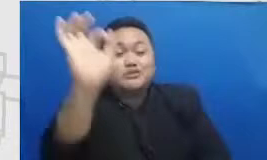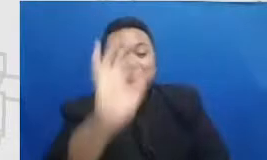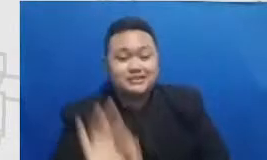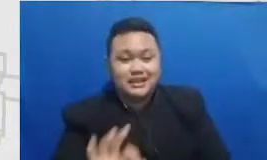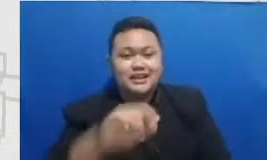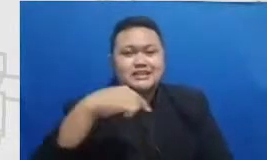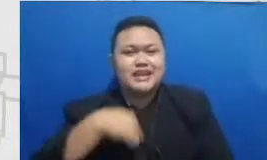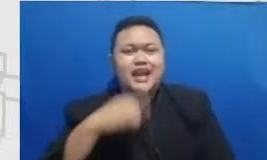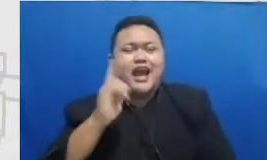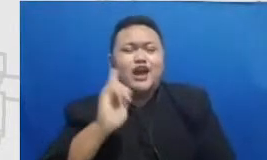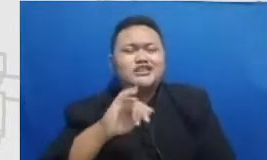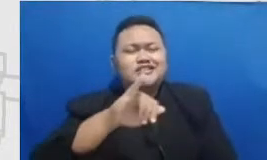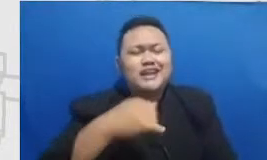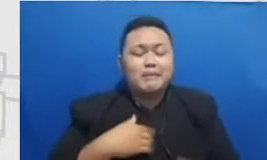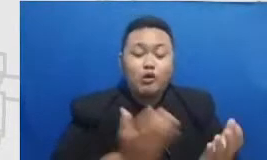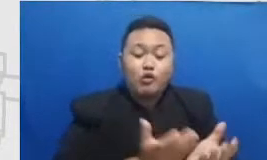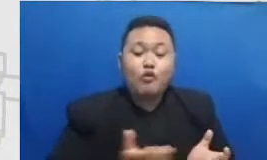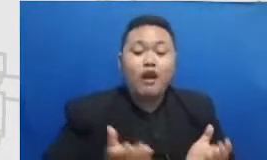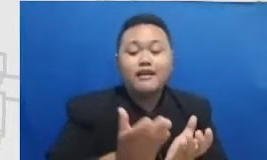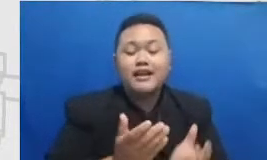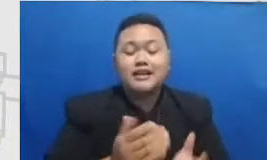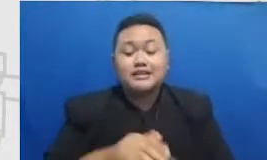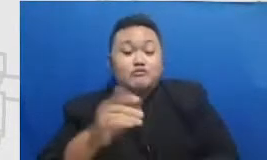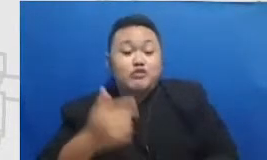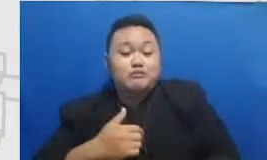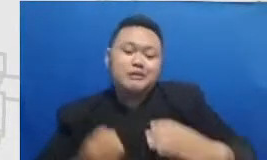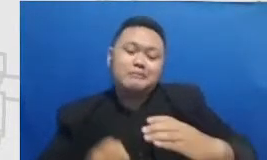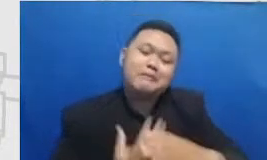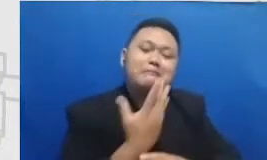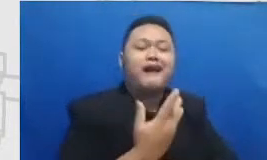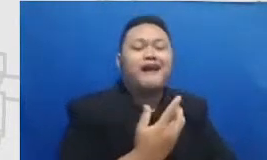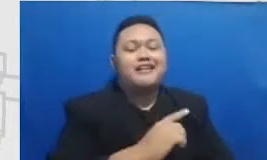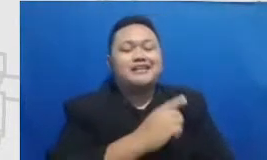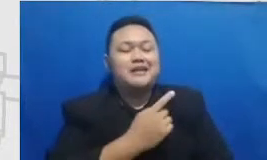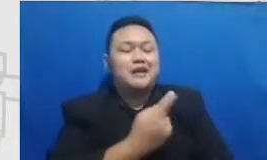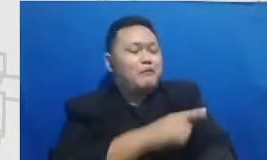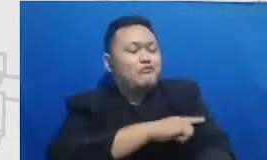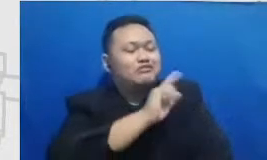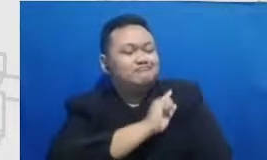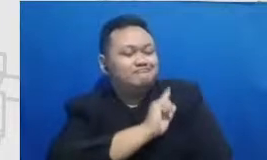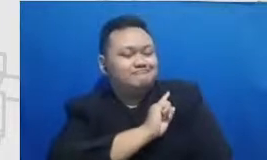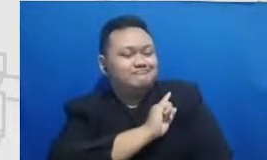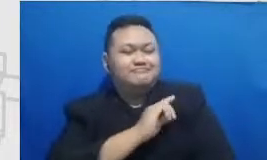mereka mengembangkan nah Berarti itu kan cukup yang berhubungan dengan yang namanya sosial